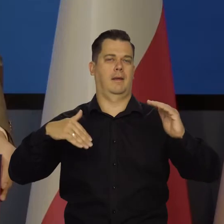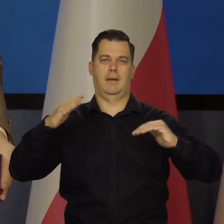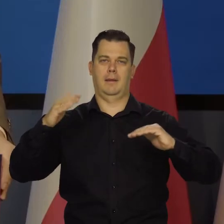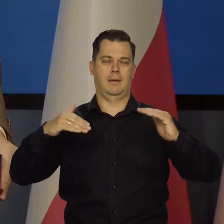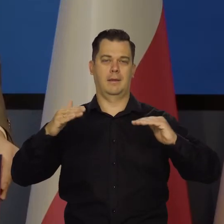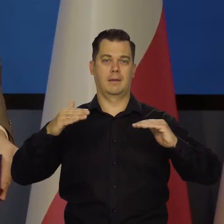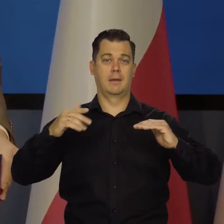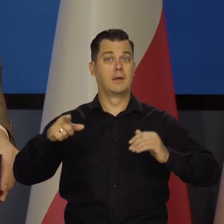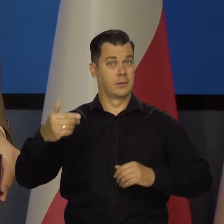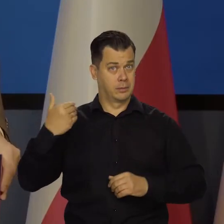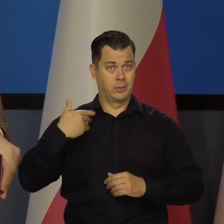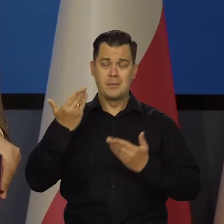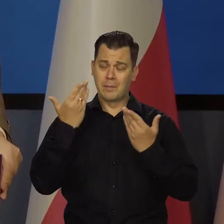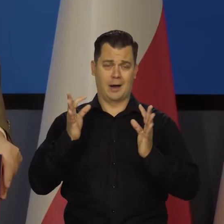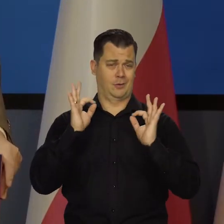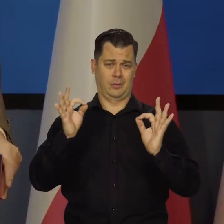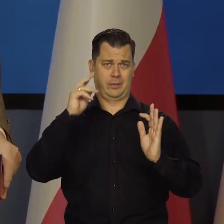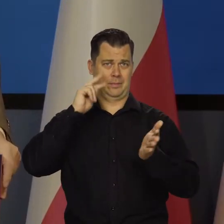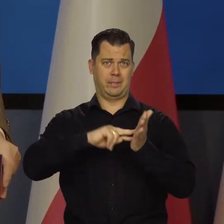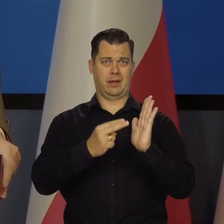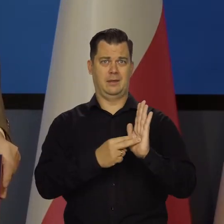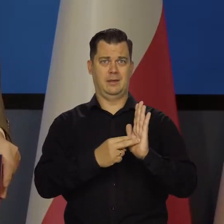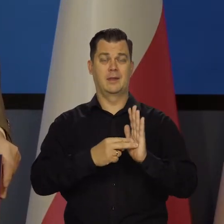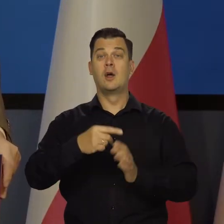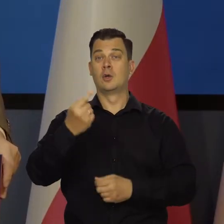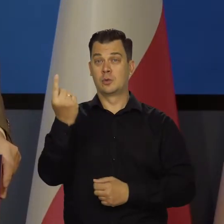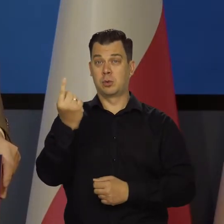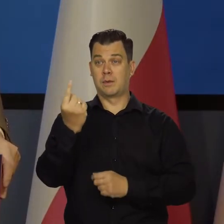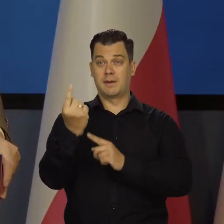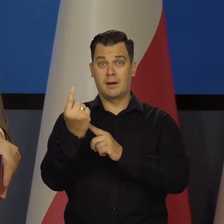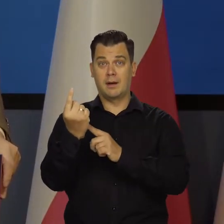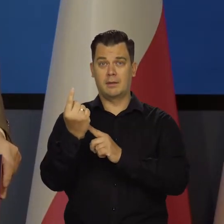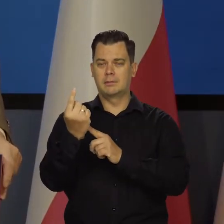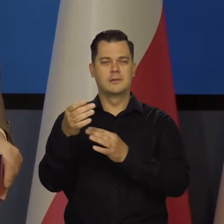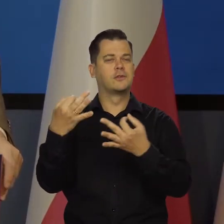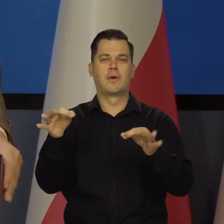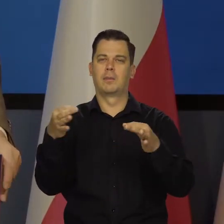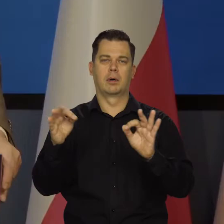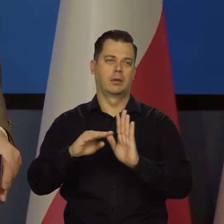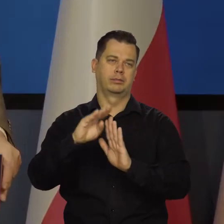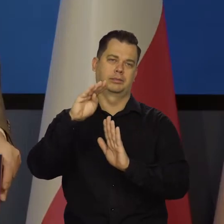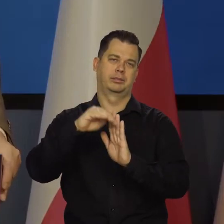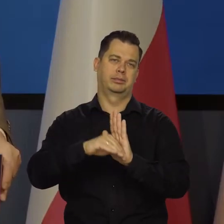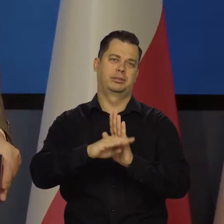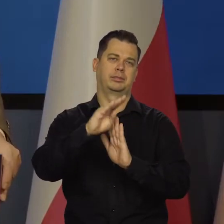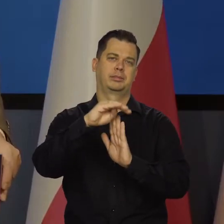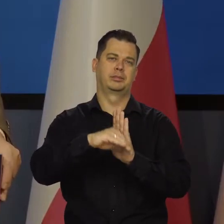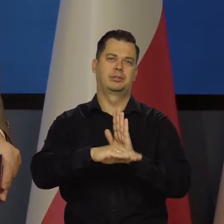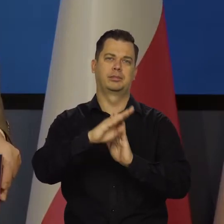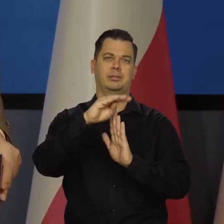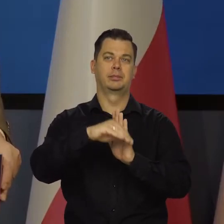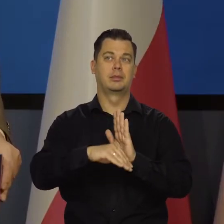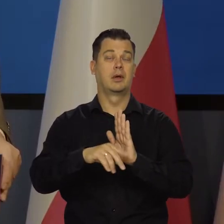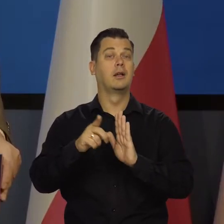Przyjęliśmy i to jest bardzo słuszne i korzystne, że złoty się kształtuje swobodnie na rynku, jego wartość, jego siła nabywcza.